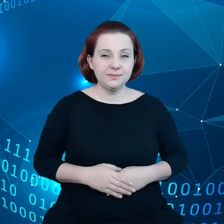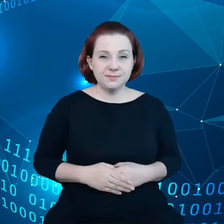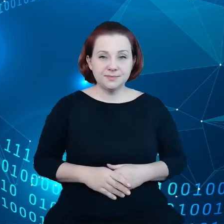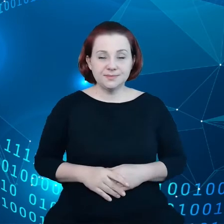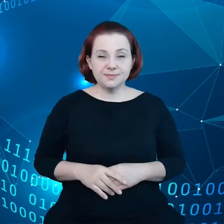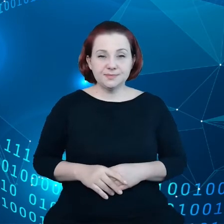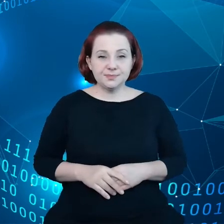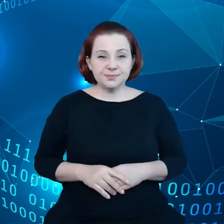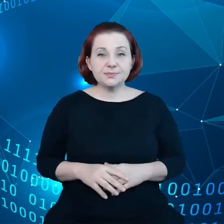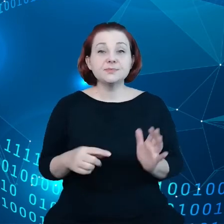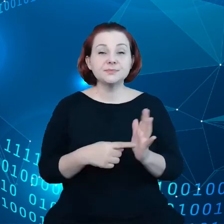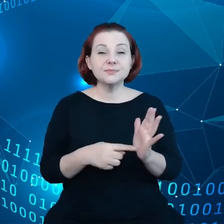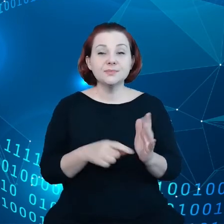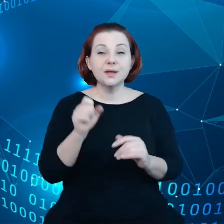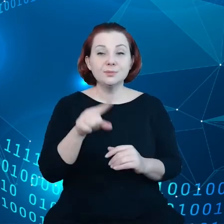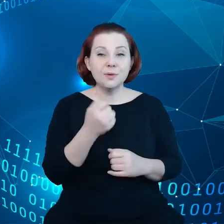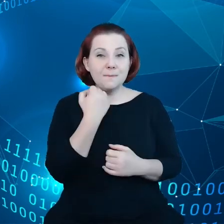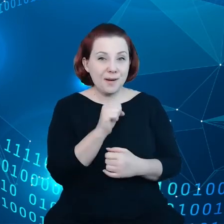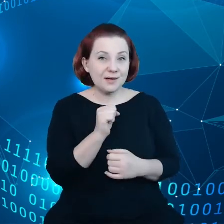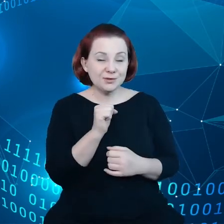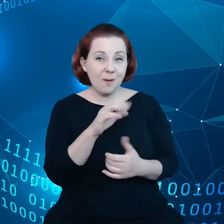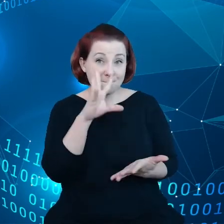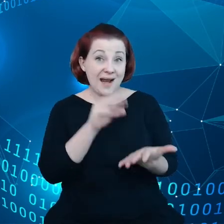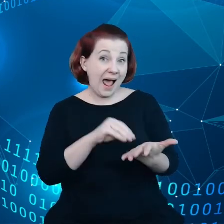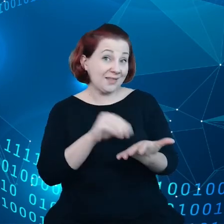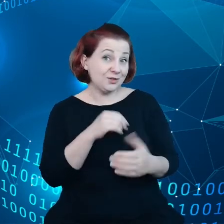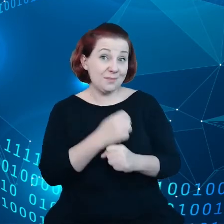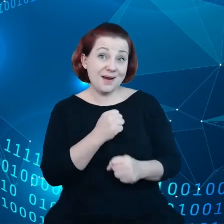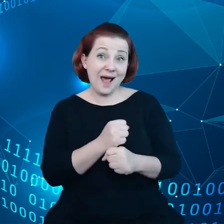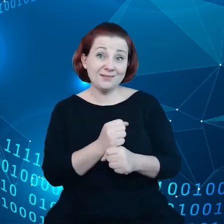To jest bardzo praktyczna praca, którą wykonuje Unia Europejska,